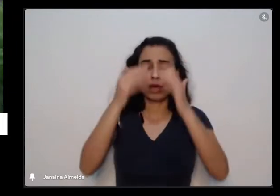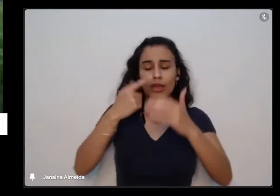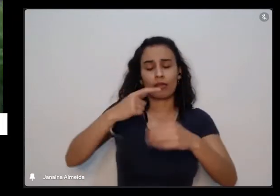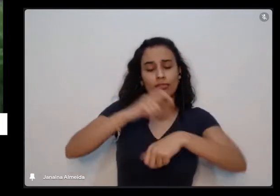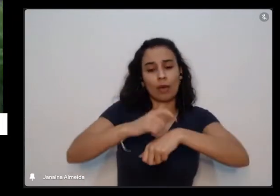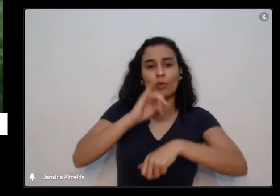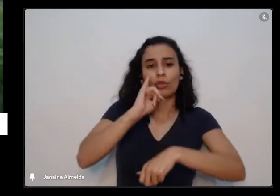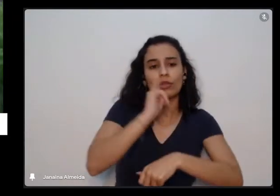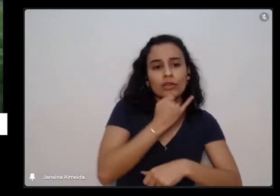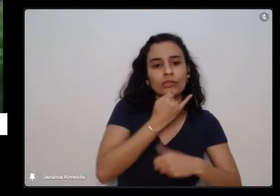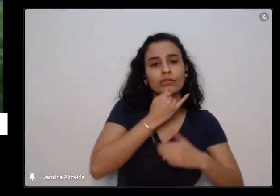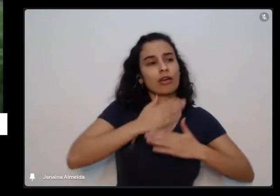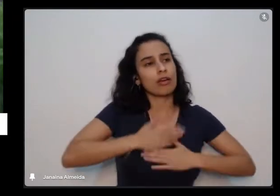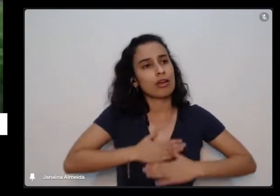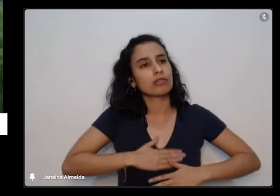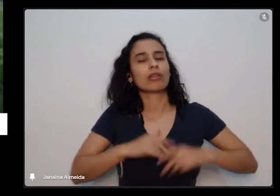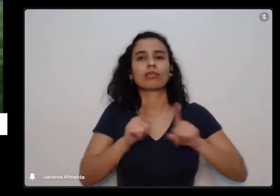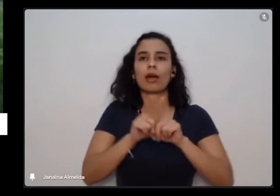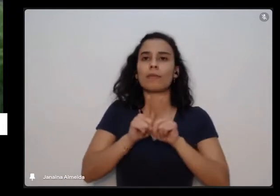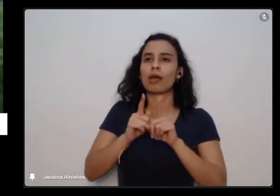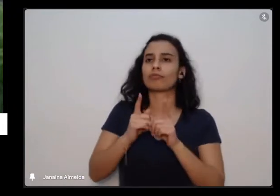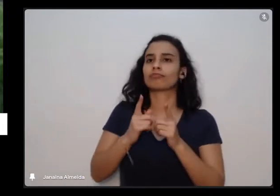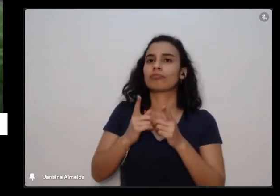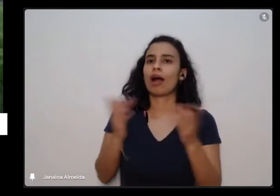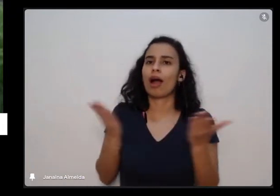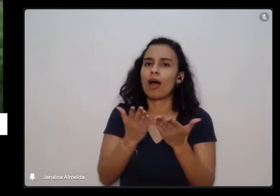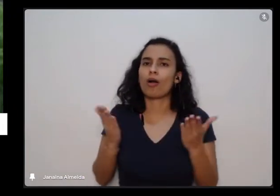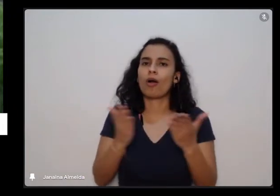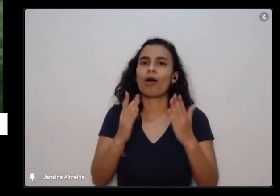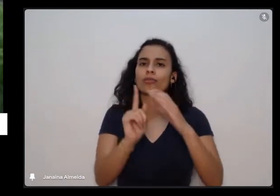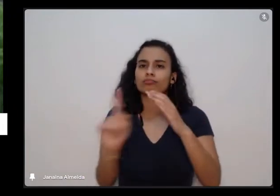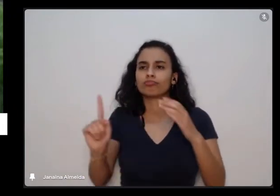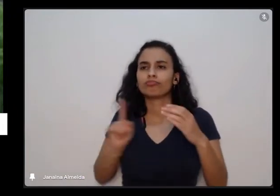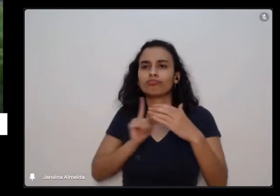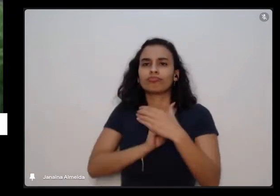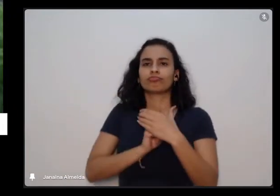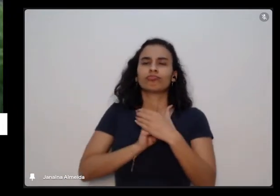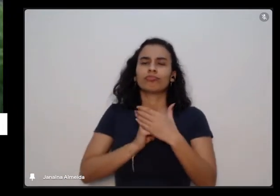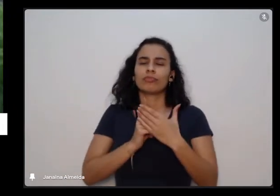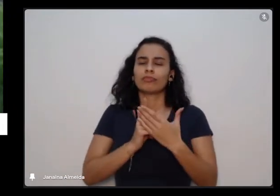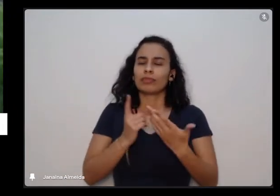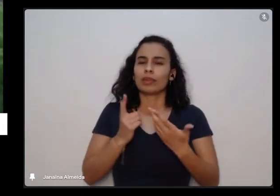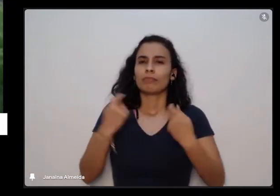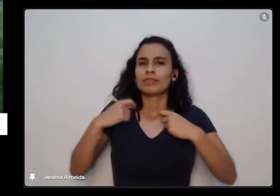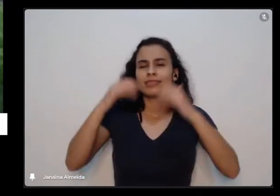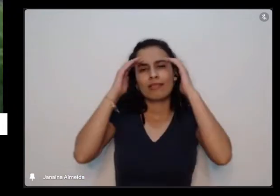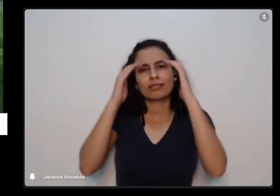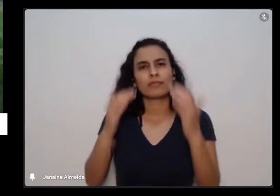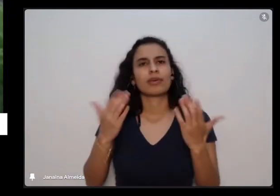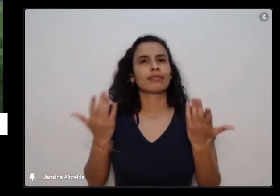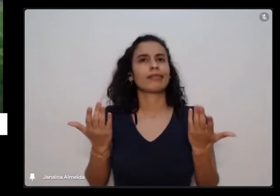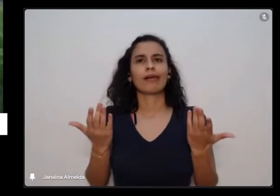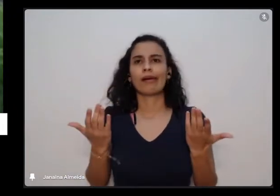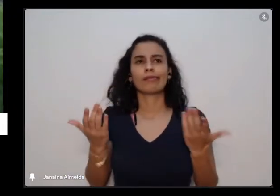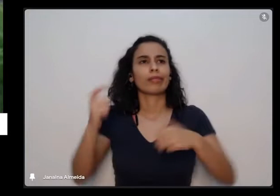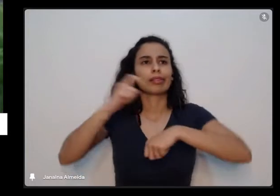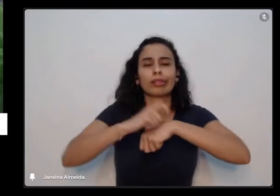como estamos tendo agora e temos os nossos tempos de crescimento de na verdade tempo todo a gente